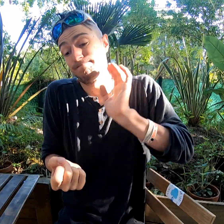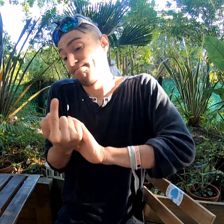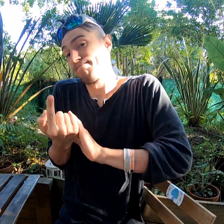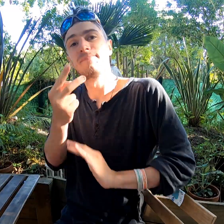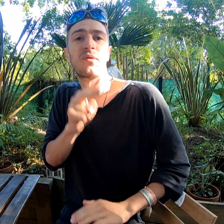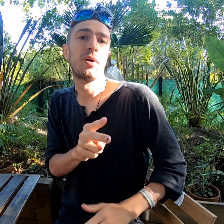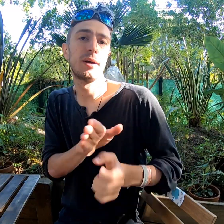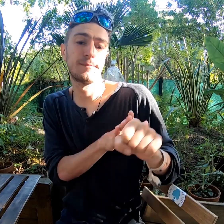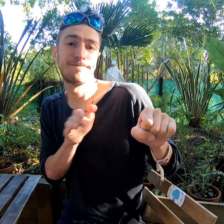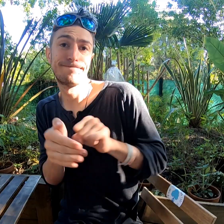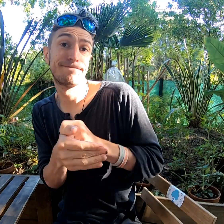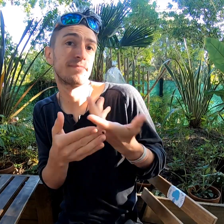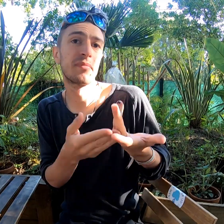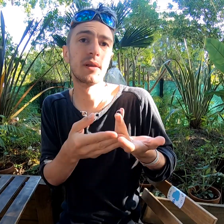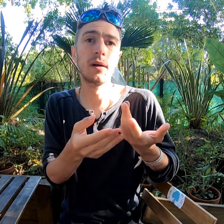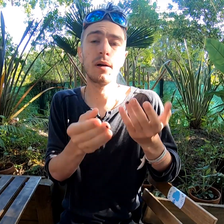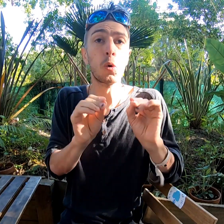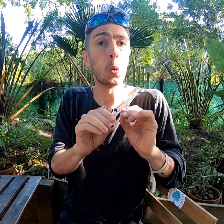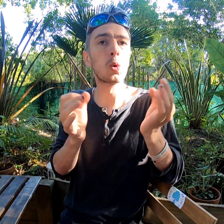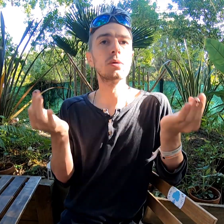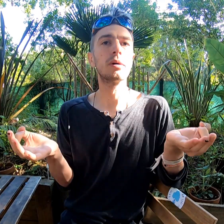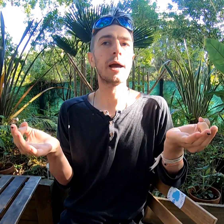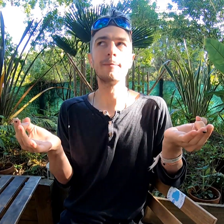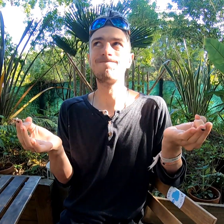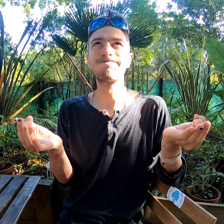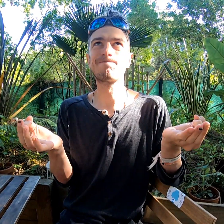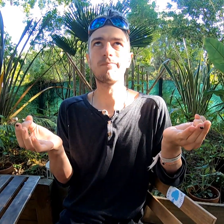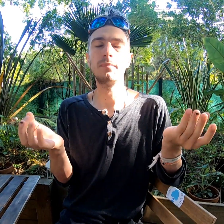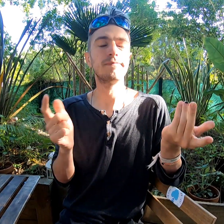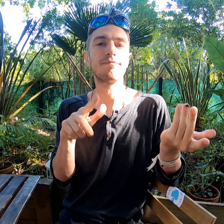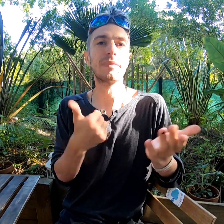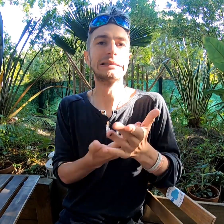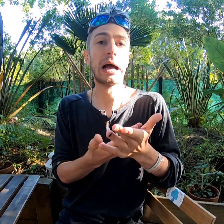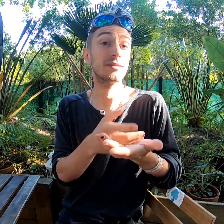Sauf, c'est vrai, les cours de yoga : c'était pas ça !